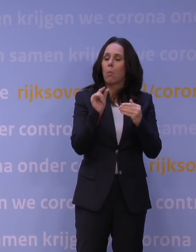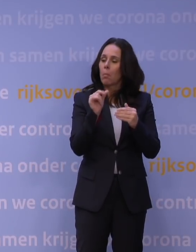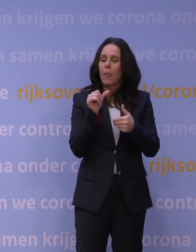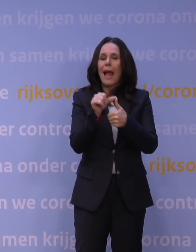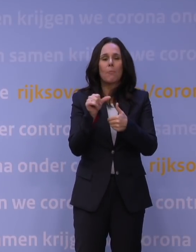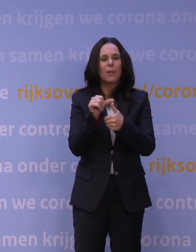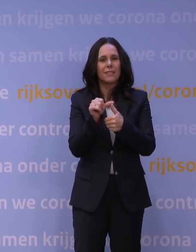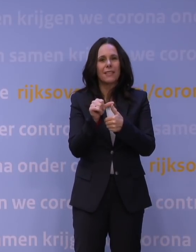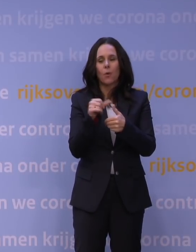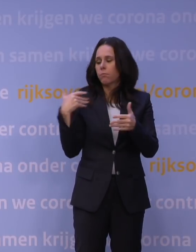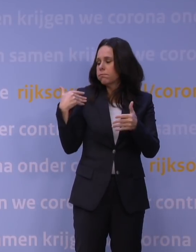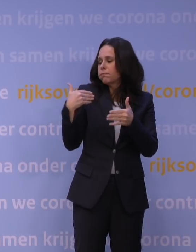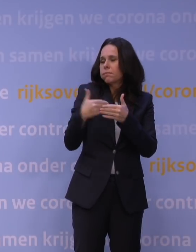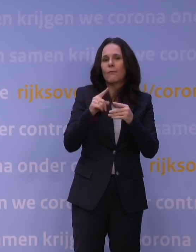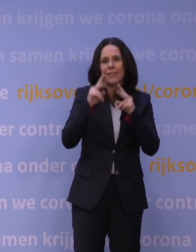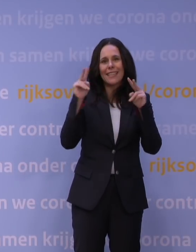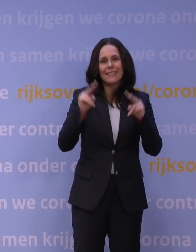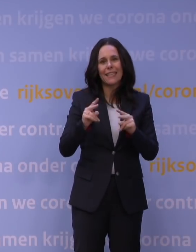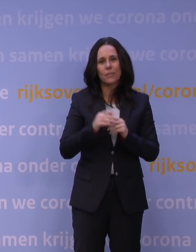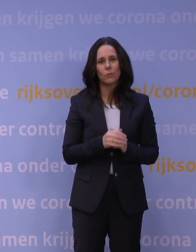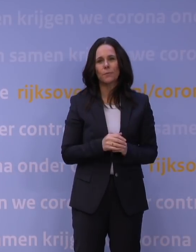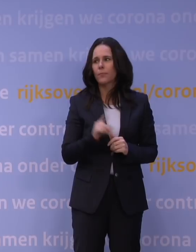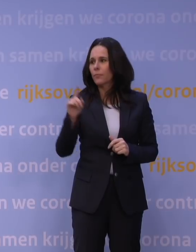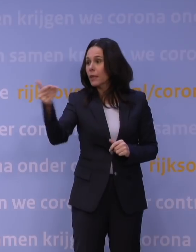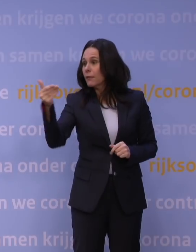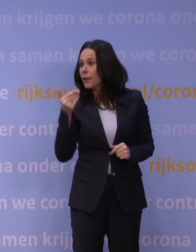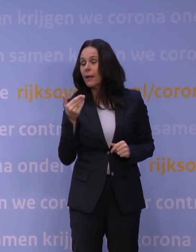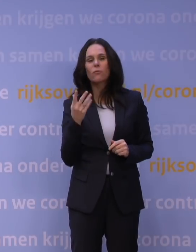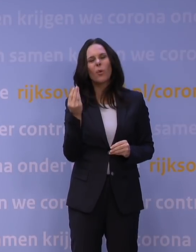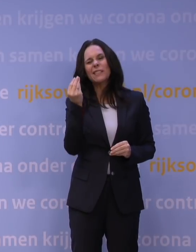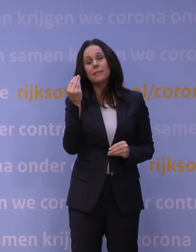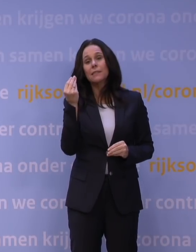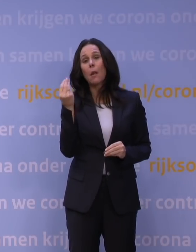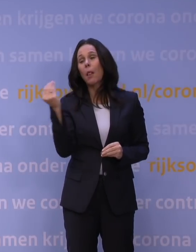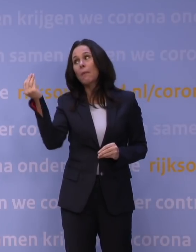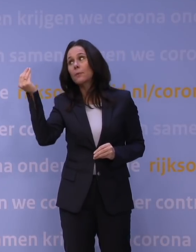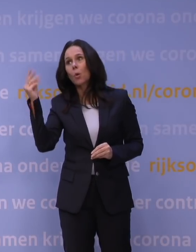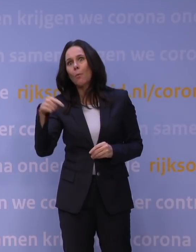op basis van de inzichten. -Of wordt het achter de hand gehouden om nog iets te kunnen als er nog meer nodig blijkt te zijn?